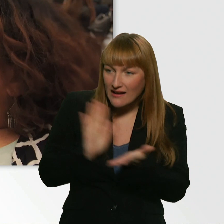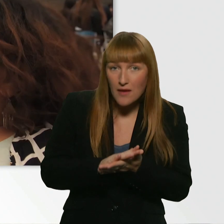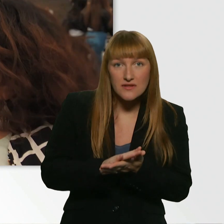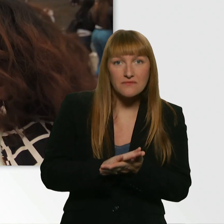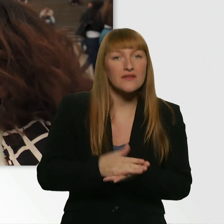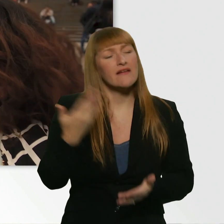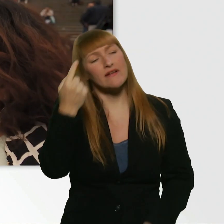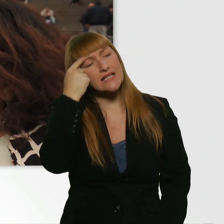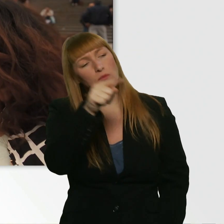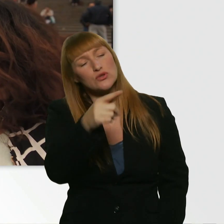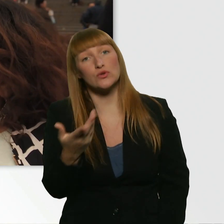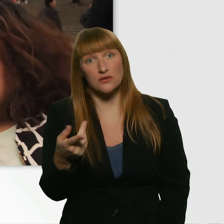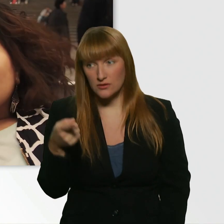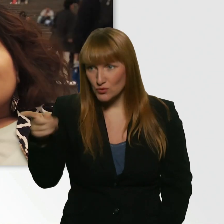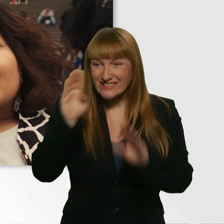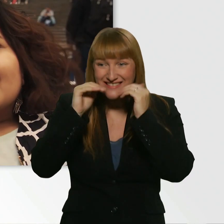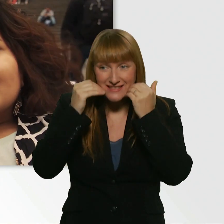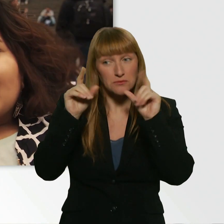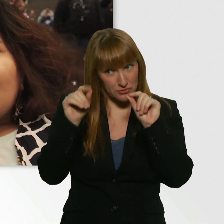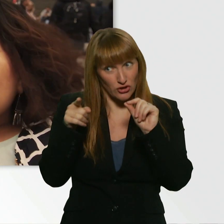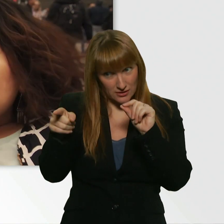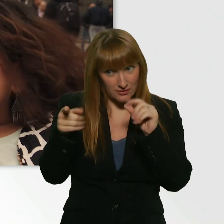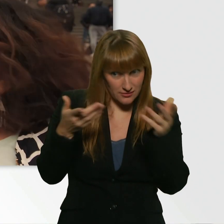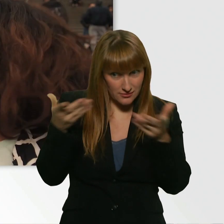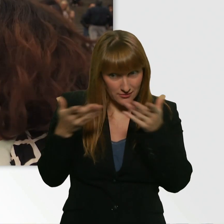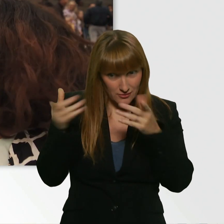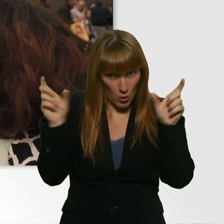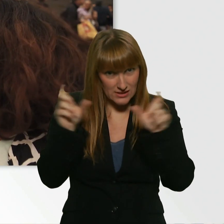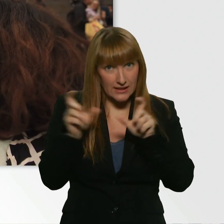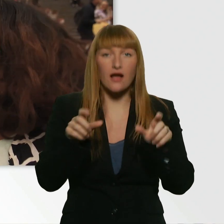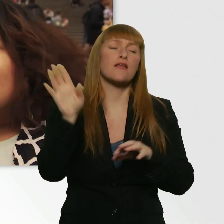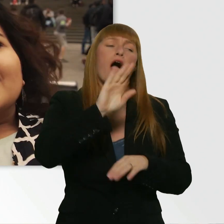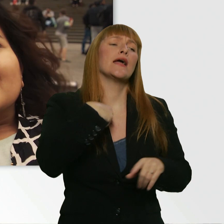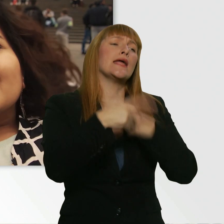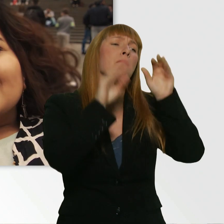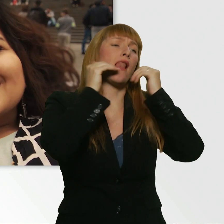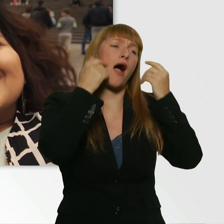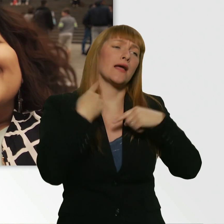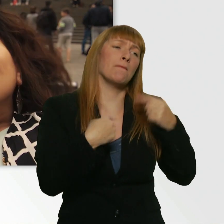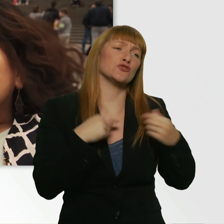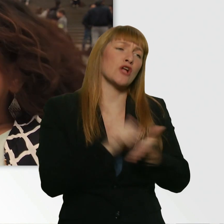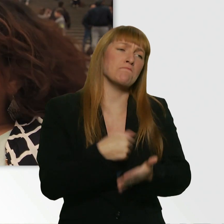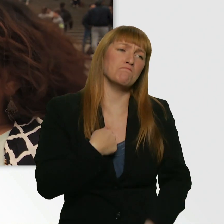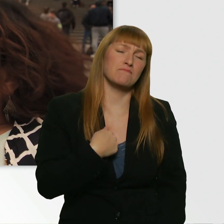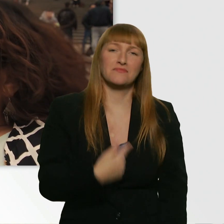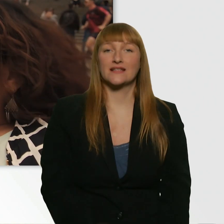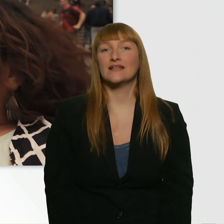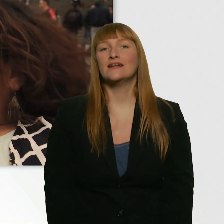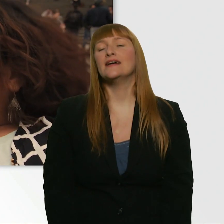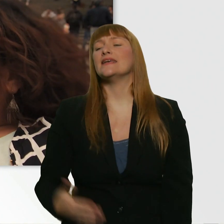Du bist am Lächeln. D.h. es ist irgendwas Lustiges passiert. Aber ich bin ja immer am Lächeln. - Ja, okay. Aber jetzt grade ist schon so Sonnenscheinlächeln.